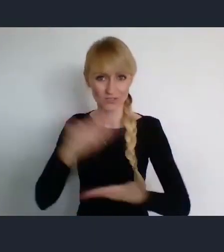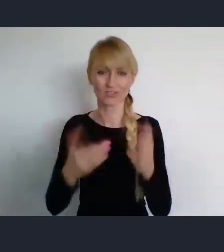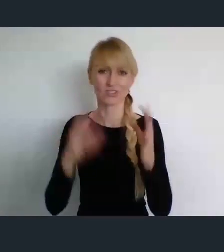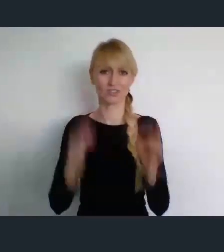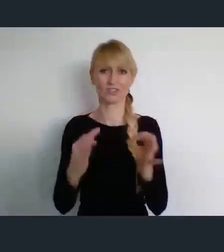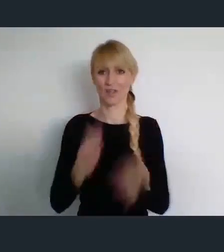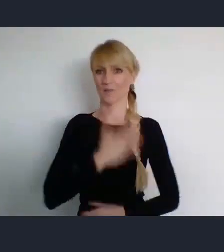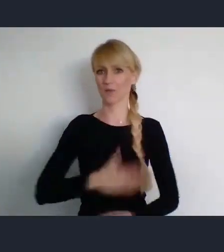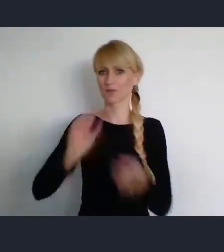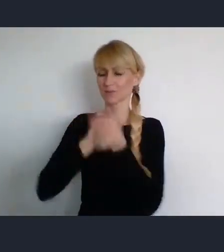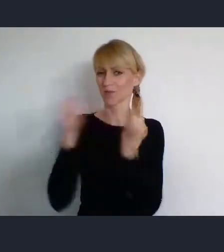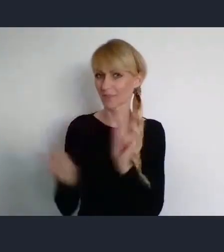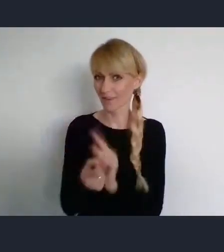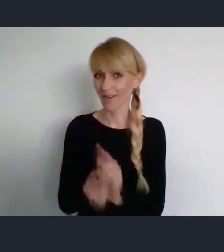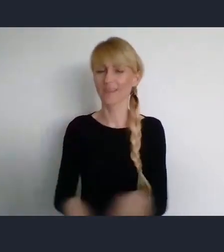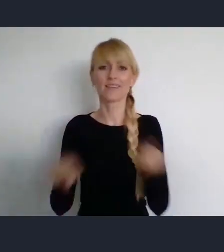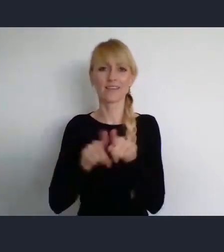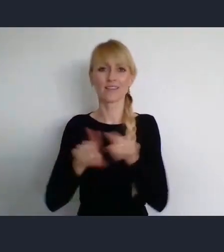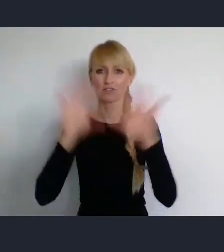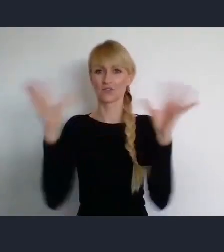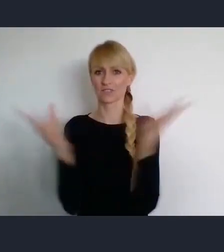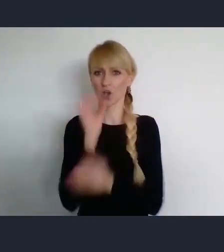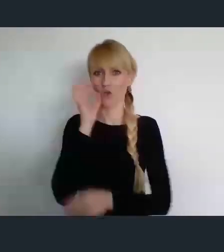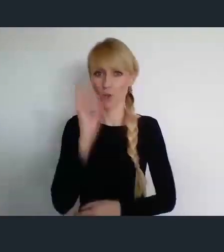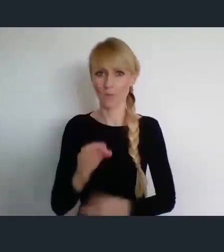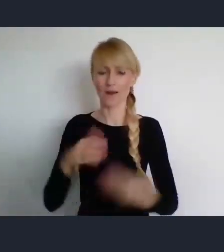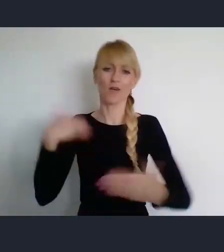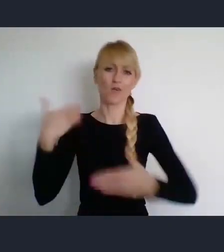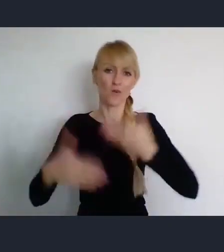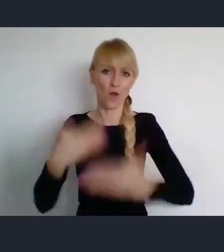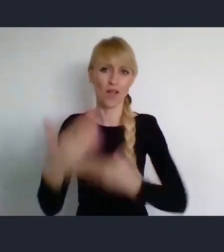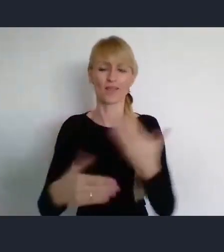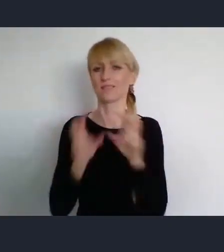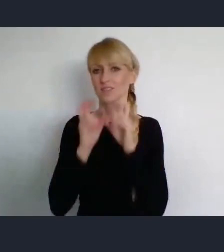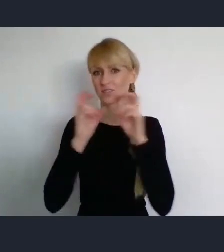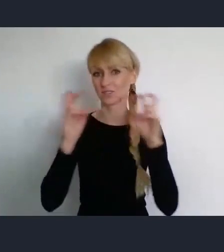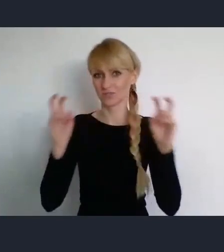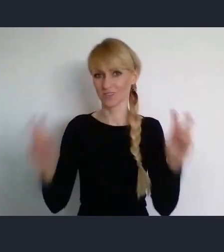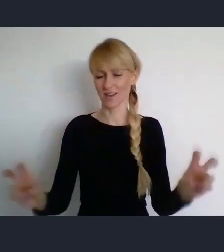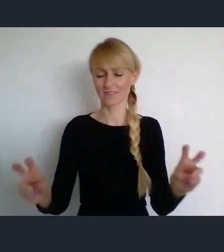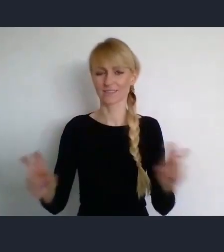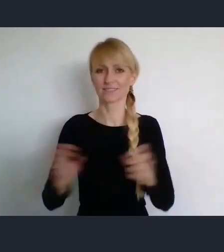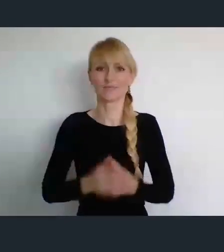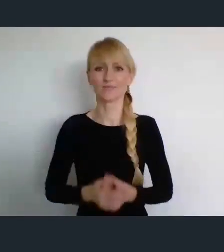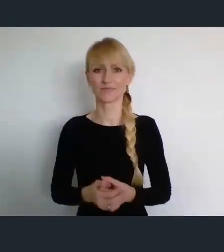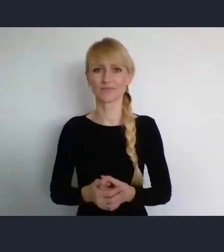Ale i również wszystkiego dobrego na kolejny czas naszego życia.